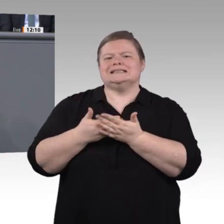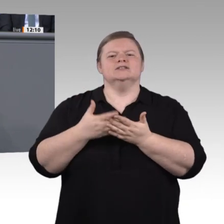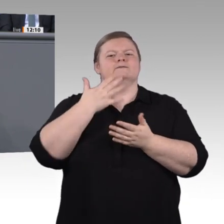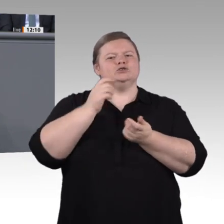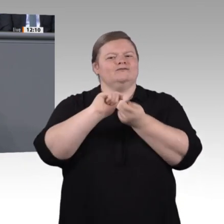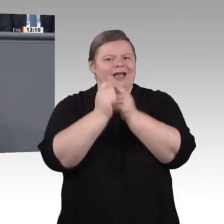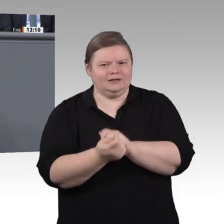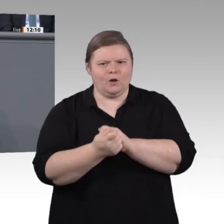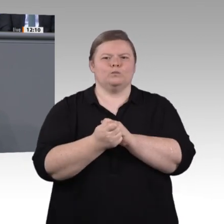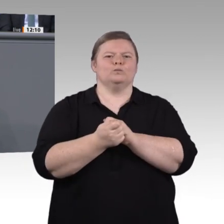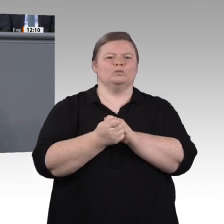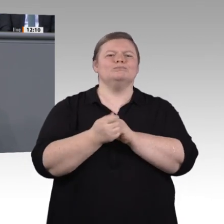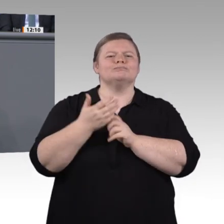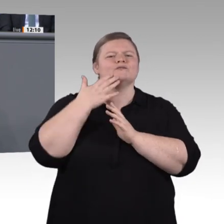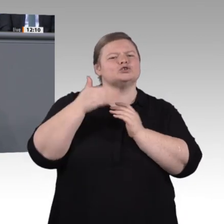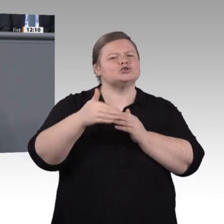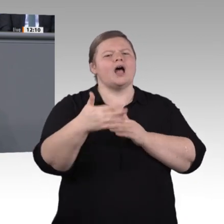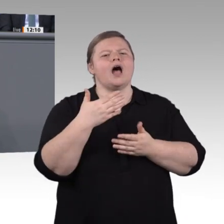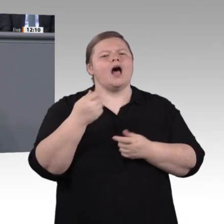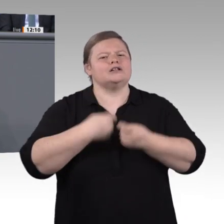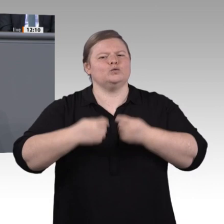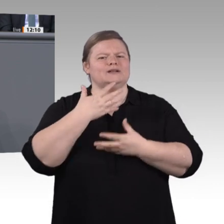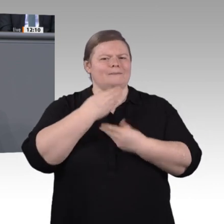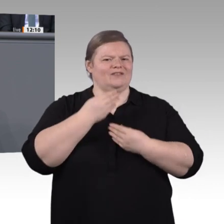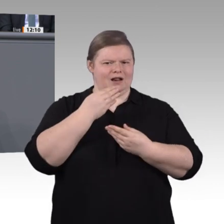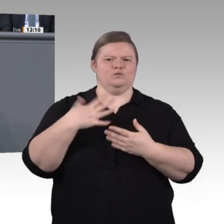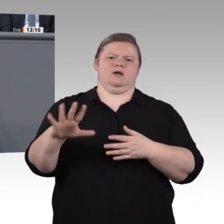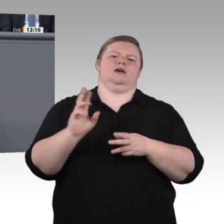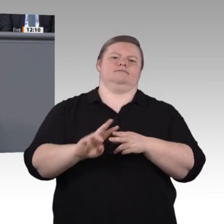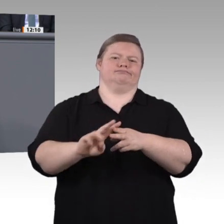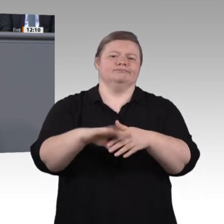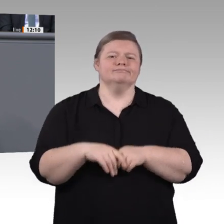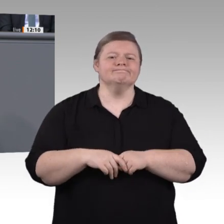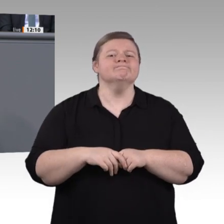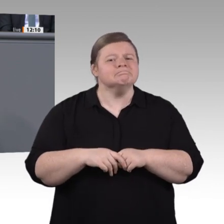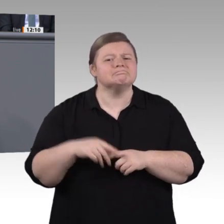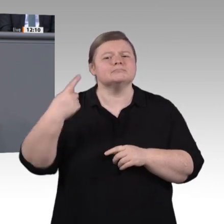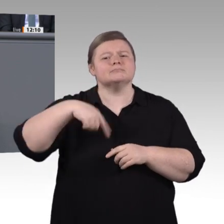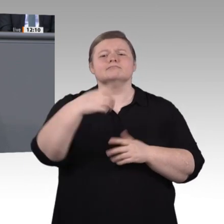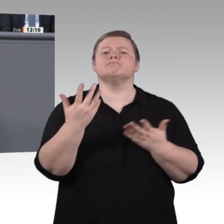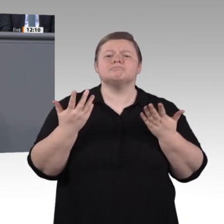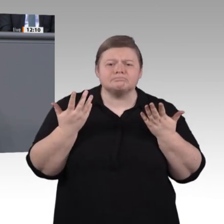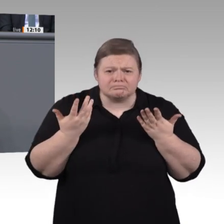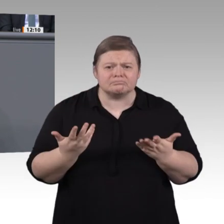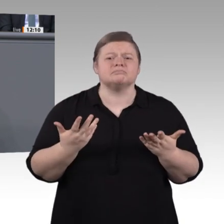ausgebaut werden, und welche Zugangshürden müssen abgebaut werden? Was muss an unseren beruflichen Schulen passieren, was in der